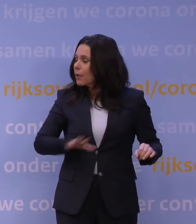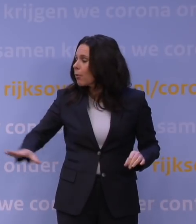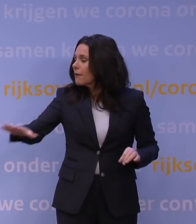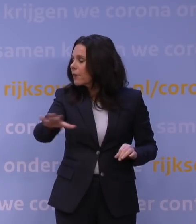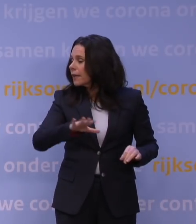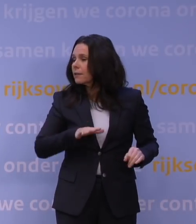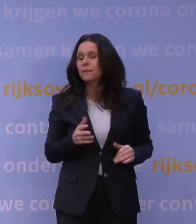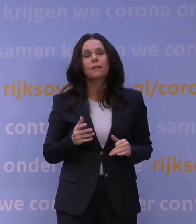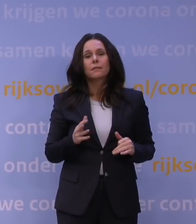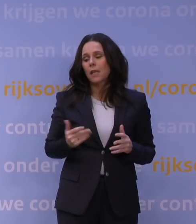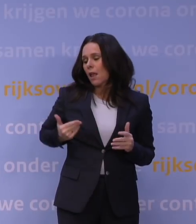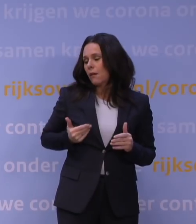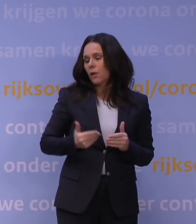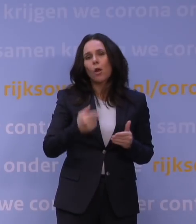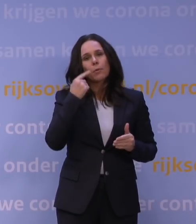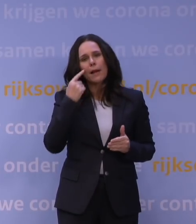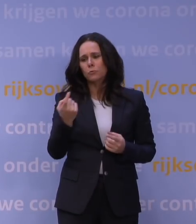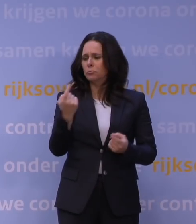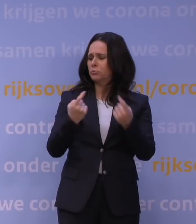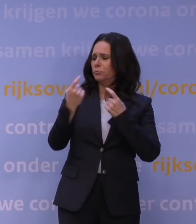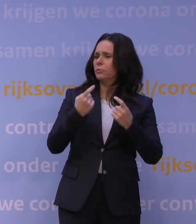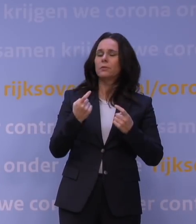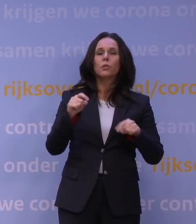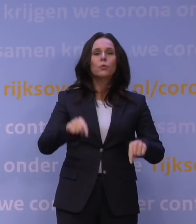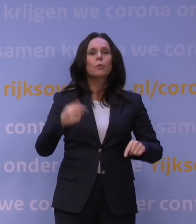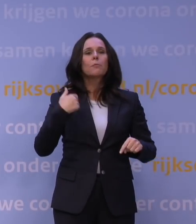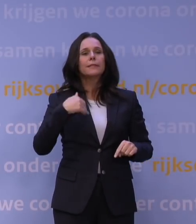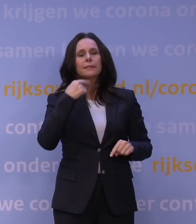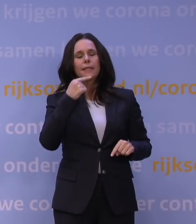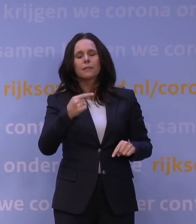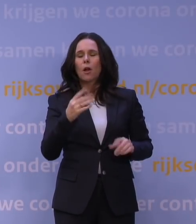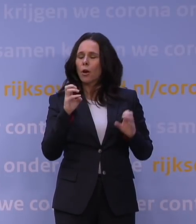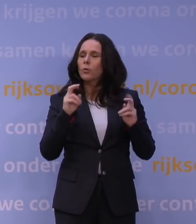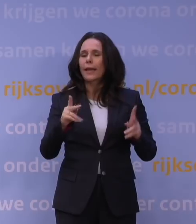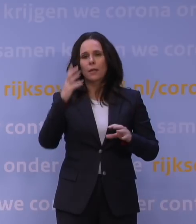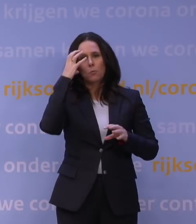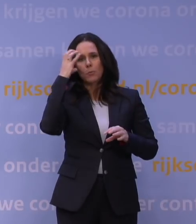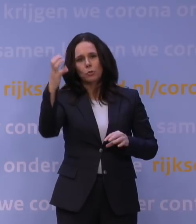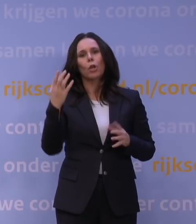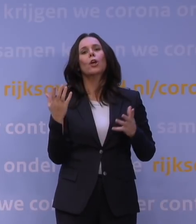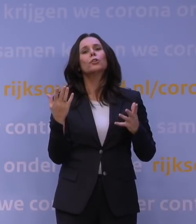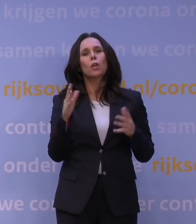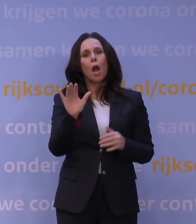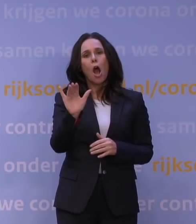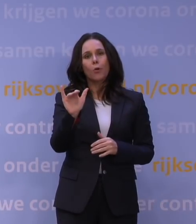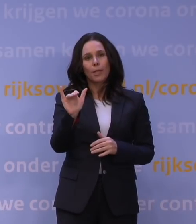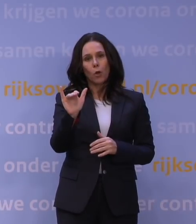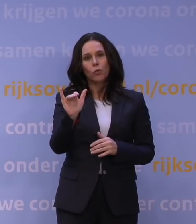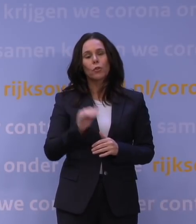waarin de afgelopen maanden ik ook veel kritiek hoorde, zeggen nu mensen: Luister, we maken ons zeer grote zorgen over omikron. We zien al die berichten.